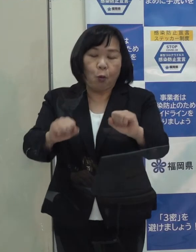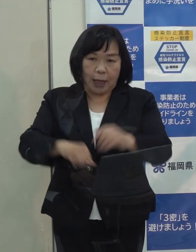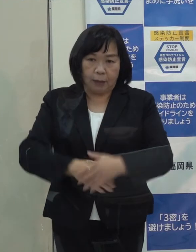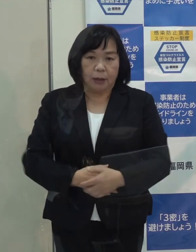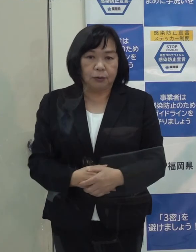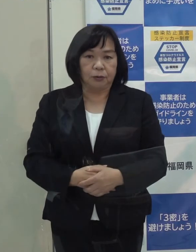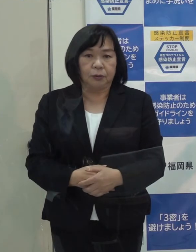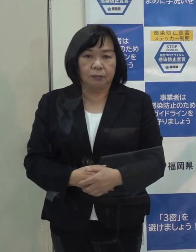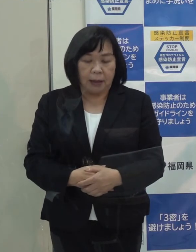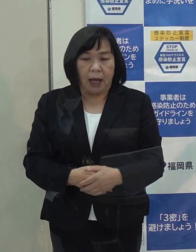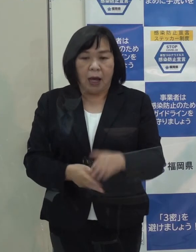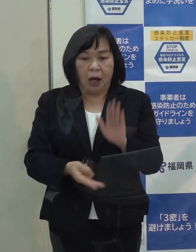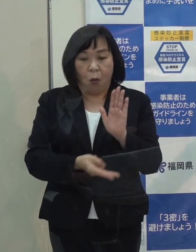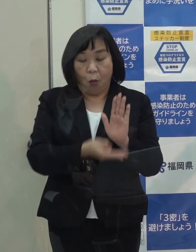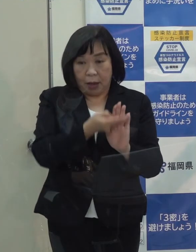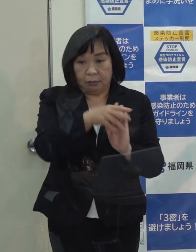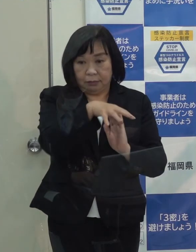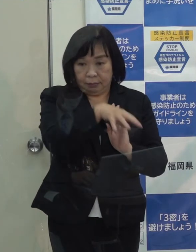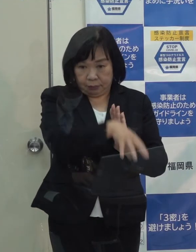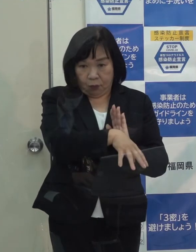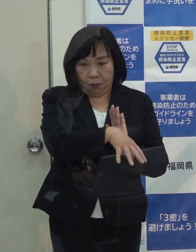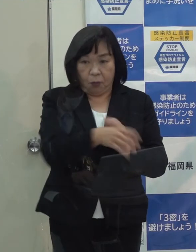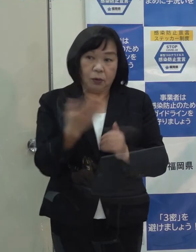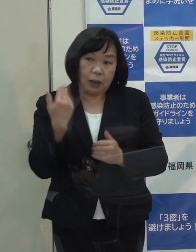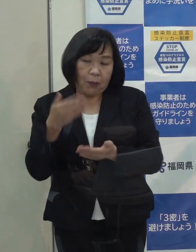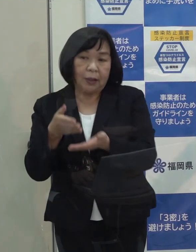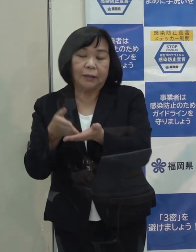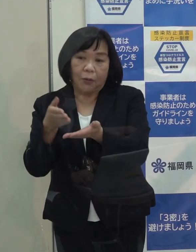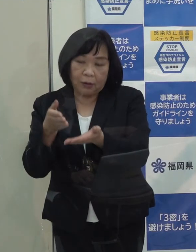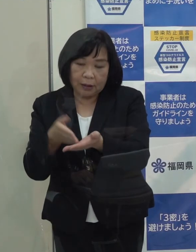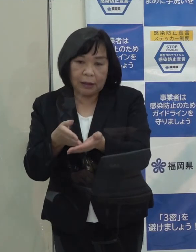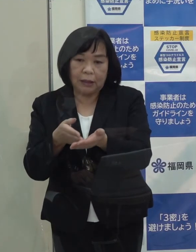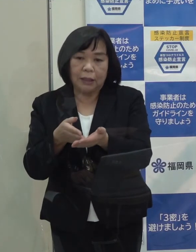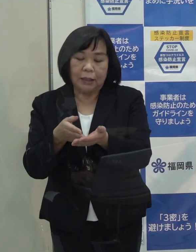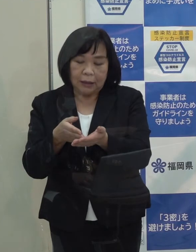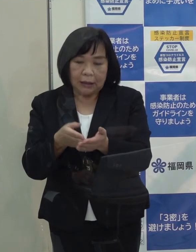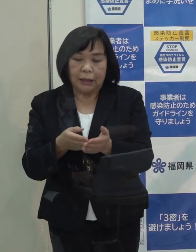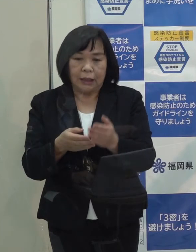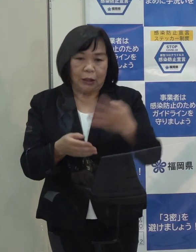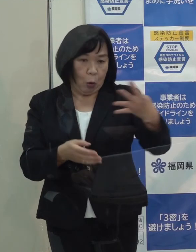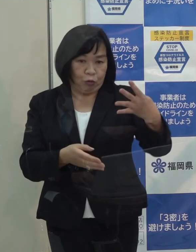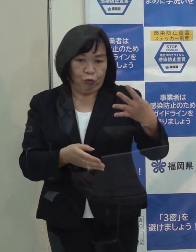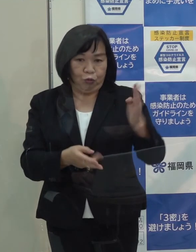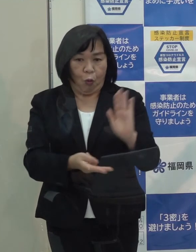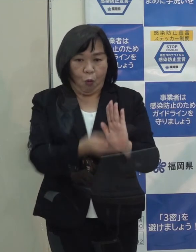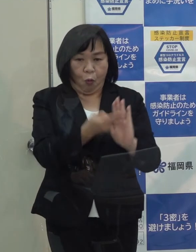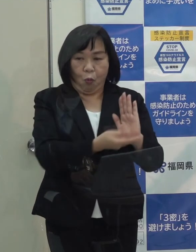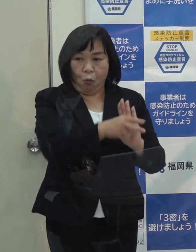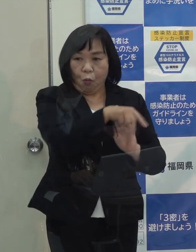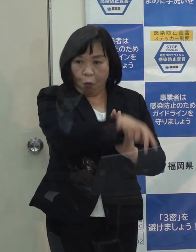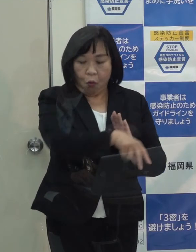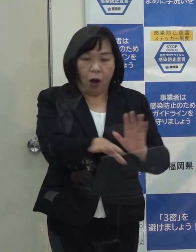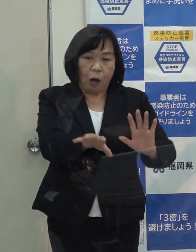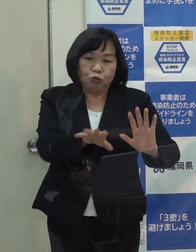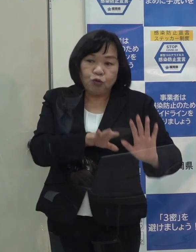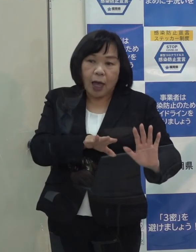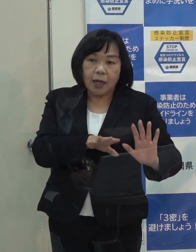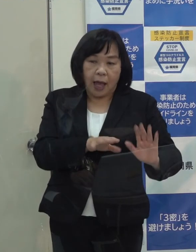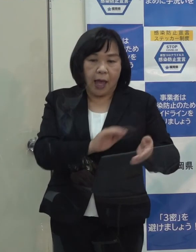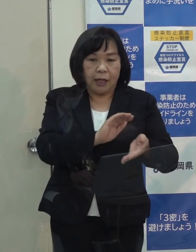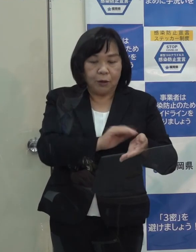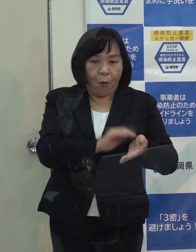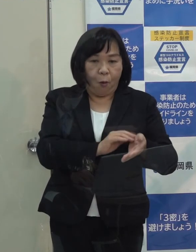また 宿泊療養施設についても 先ほど申し上げた４施設において 引き続き 受入れをしています